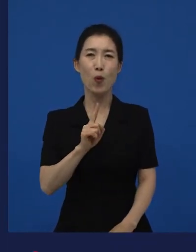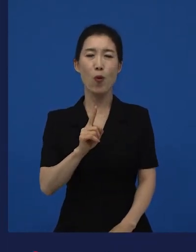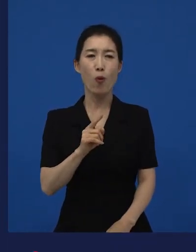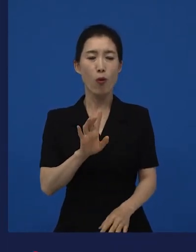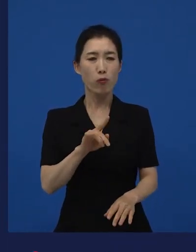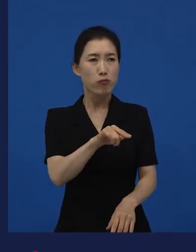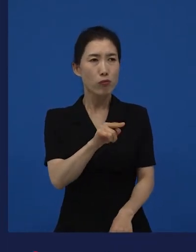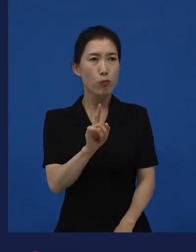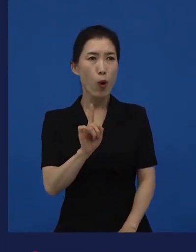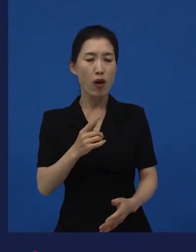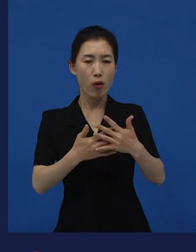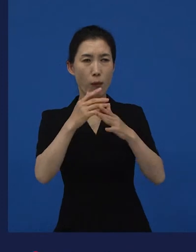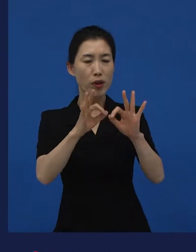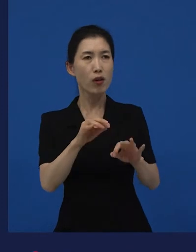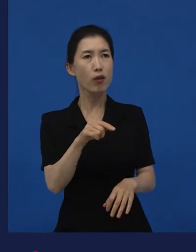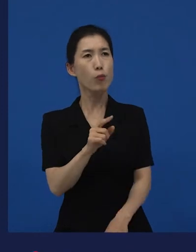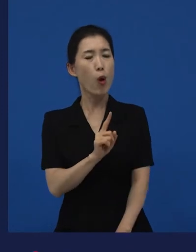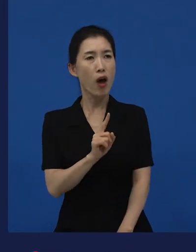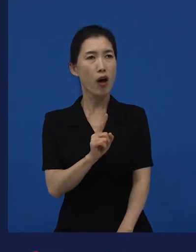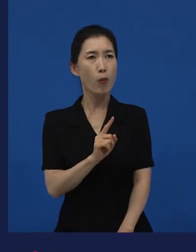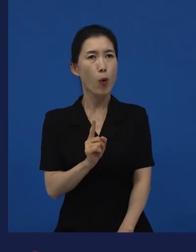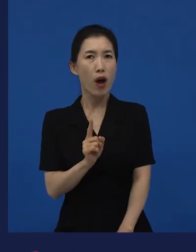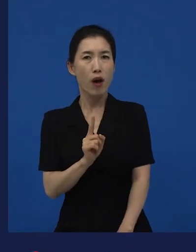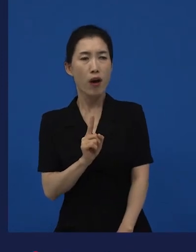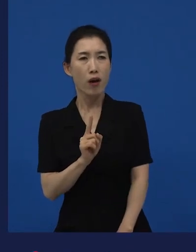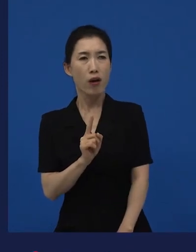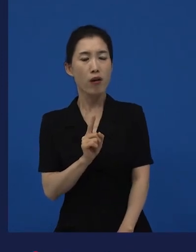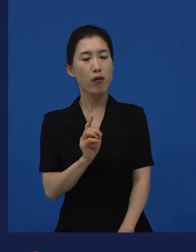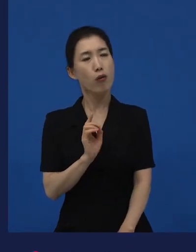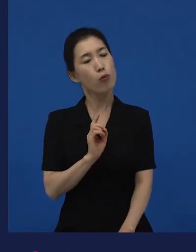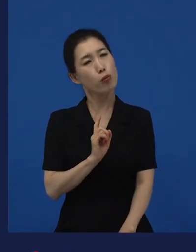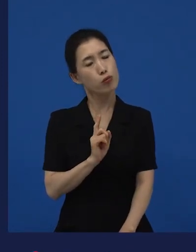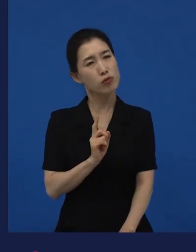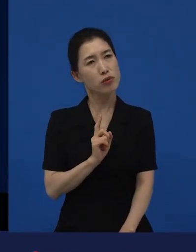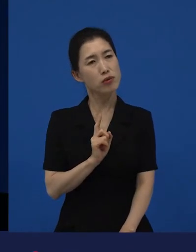‘뭐야? 뭐야?’ 이러면서도 ‘어,뭐지?’ 또 이렇게 생각하는